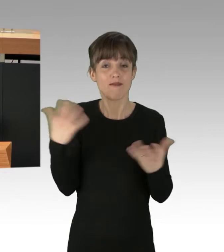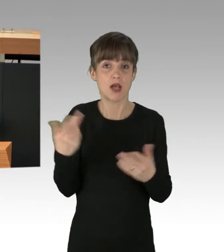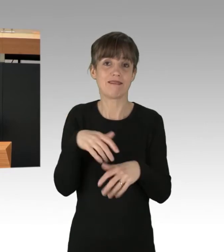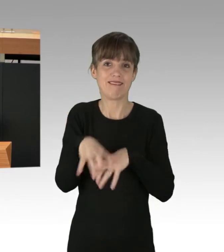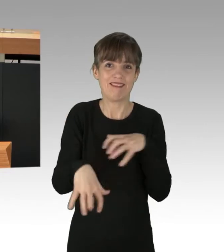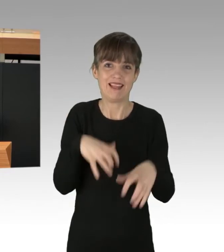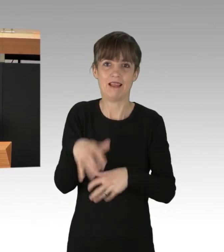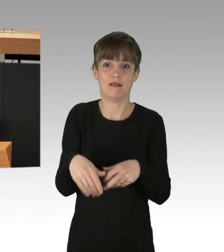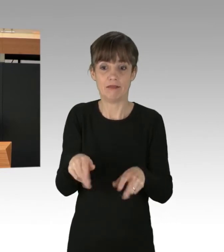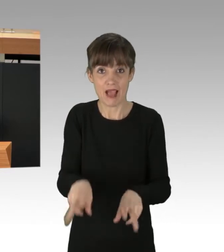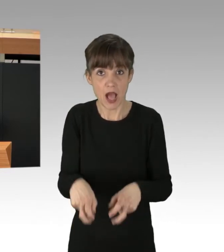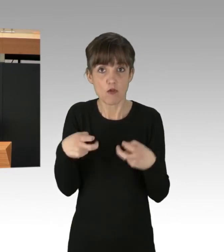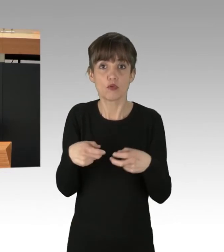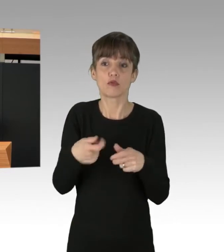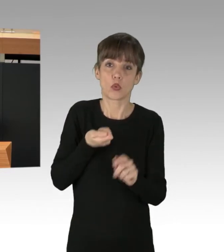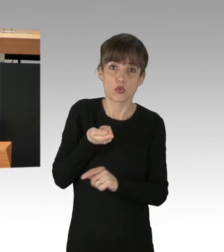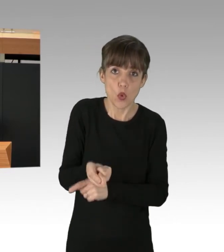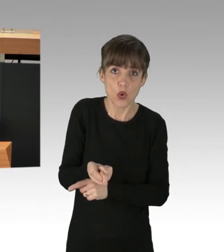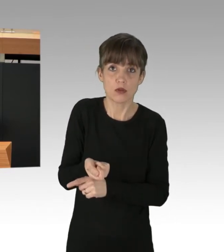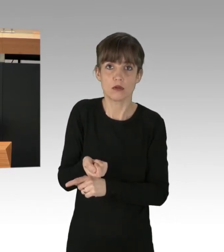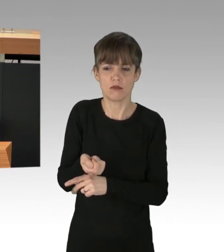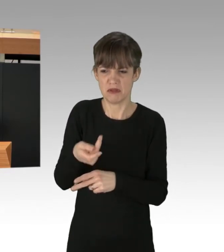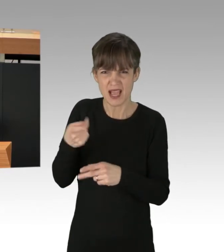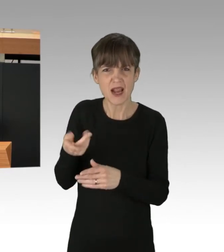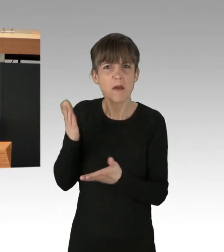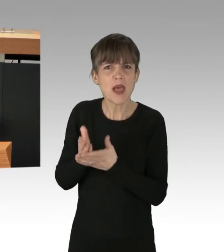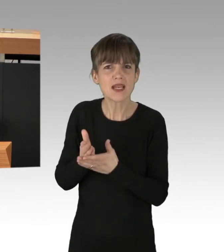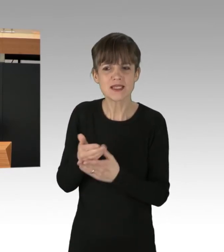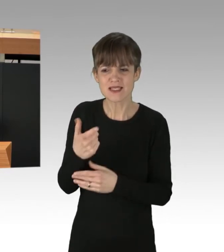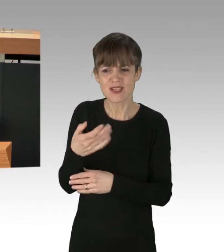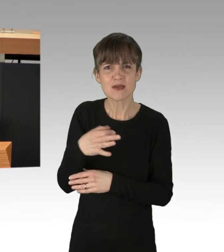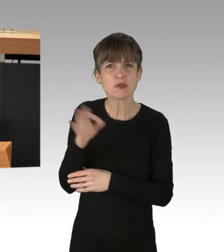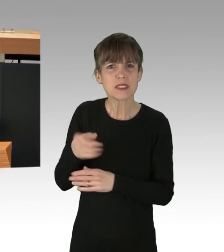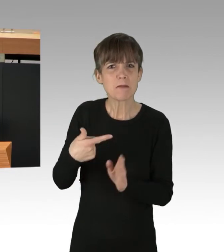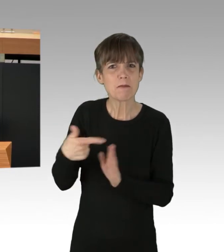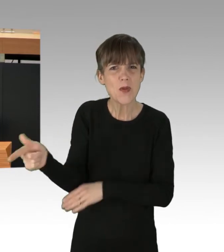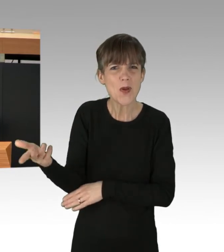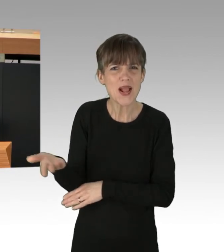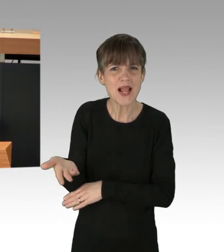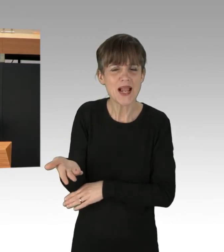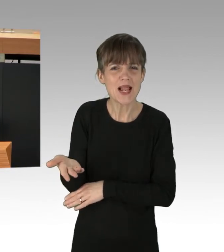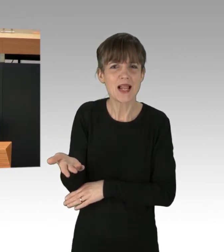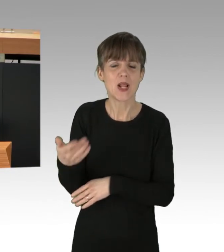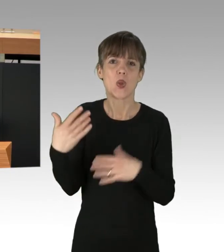von denen am Ende 20 Prozent in der Mülltonne landen. (Applaus)